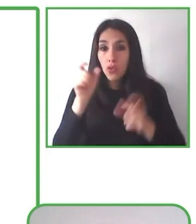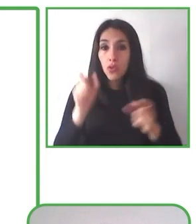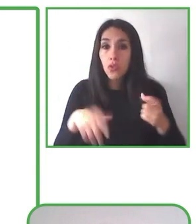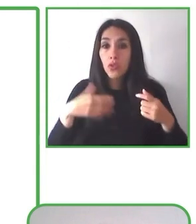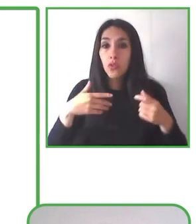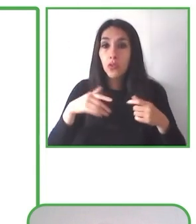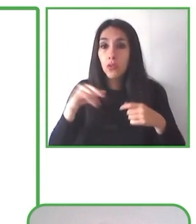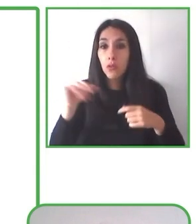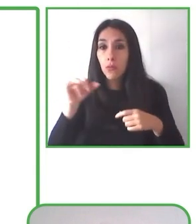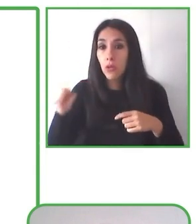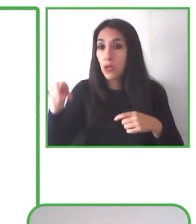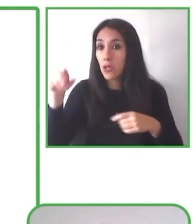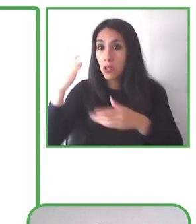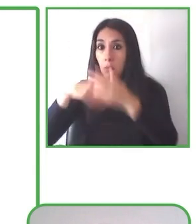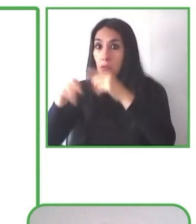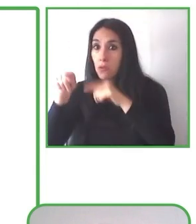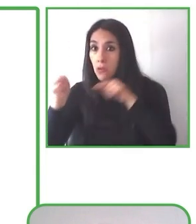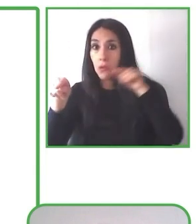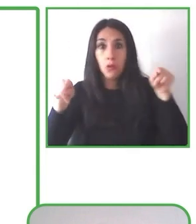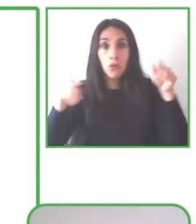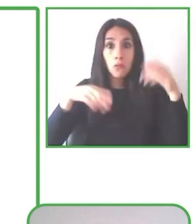transformar la sociedad en un espacio para todos.